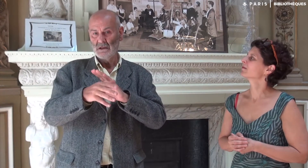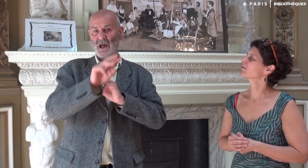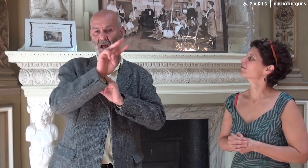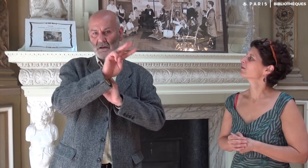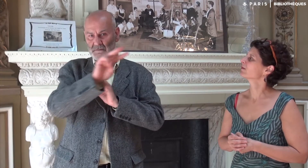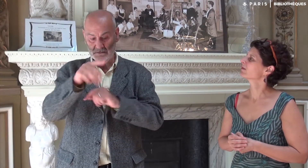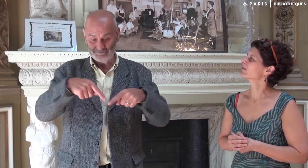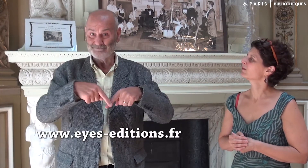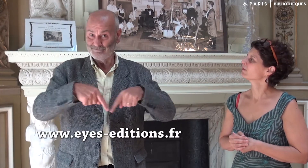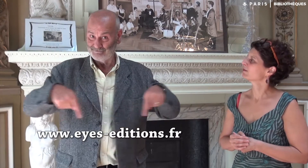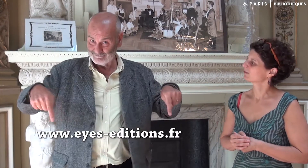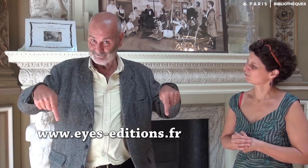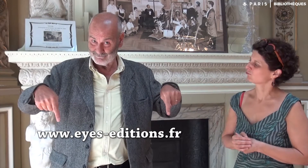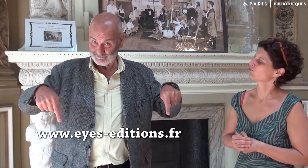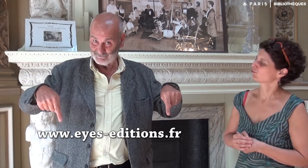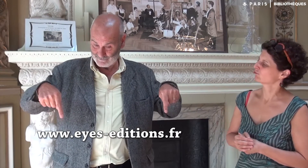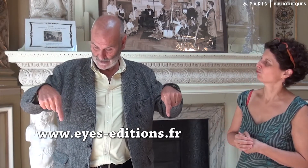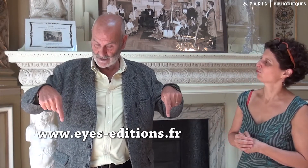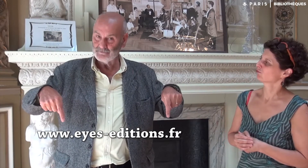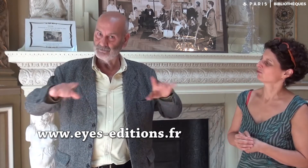à l’adresse suivante :